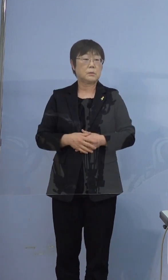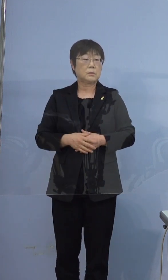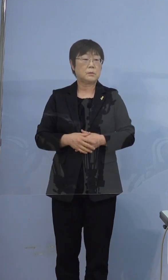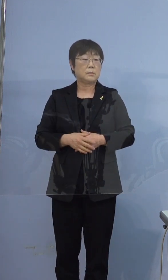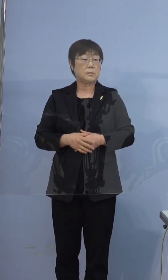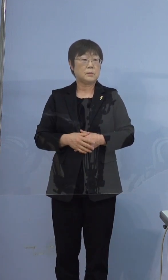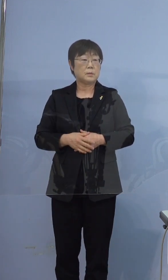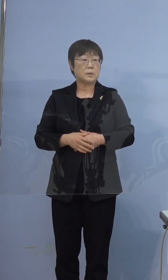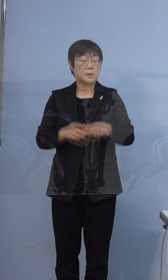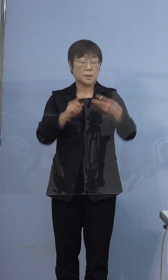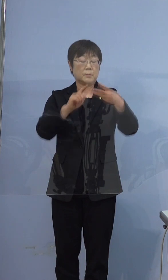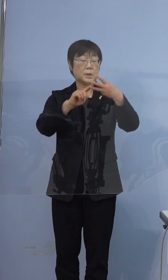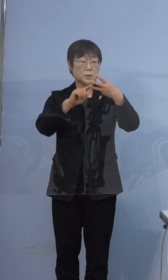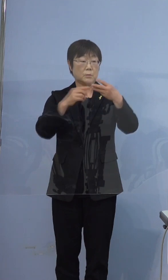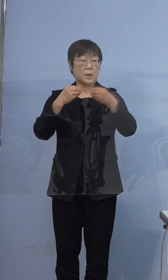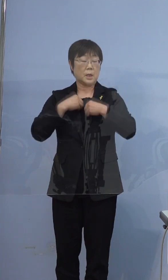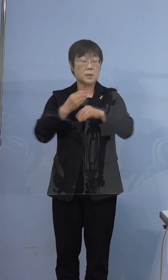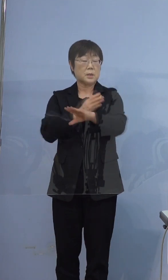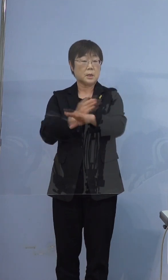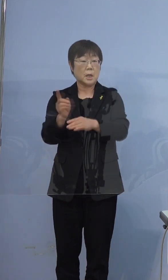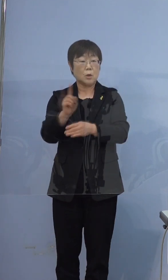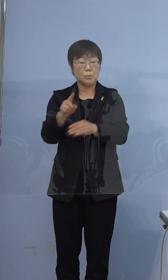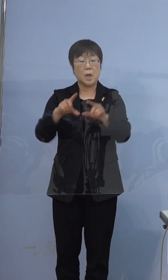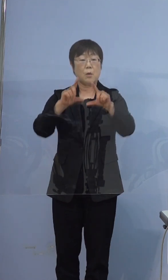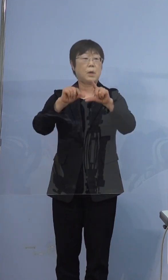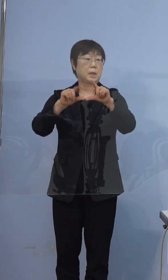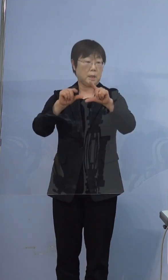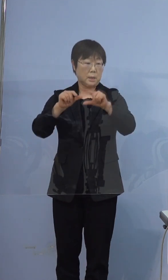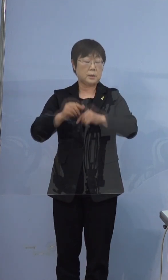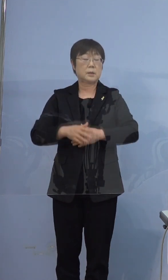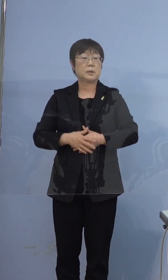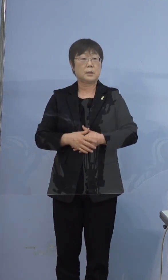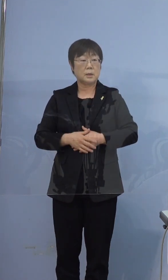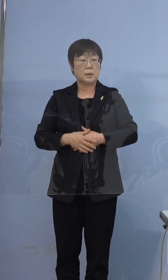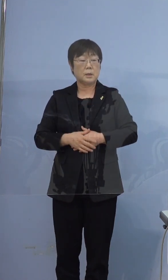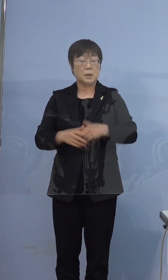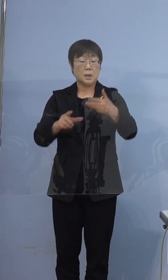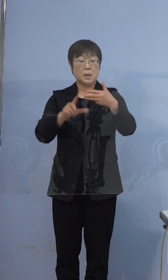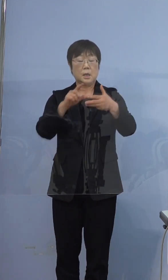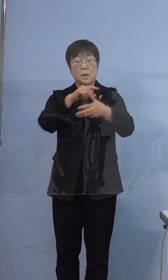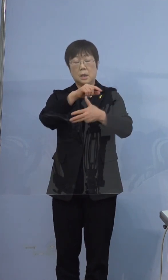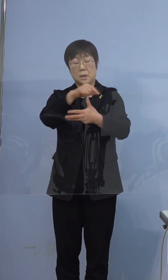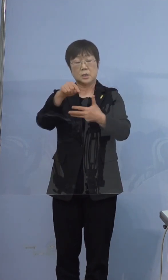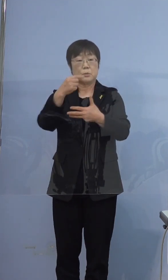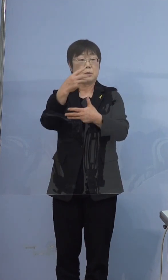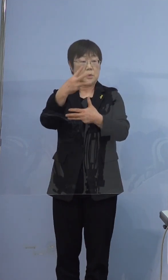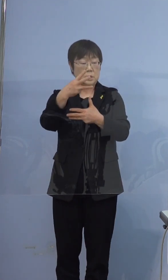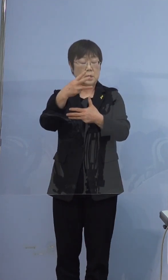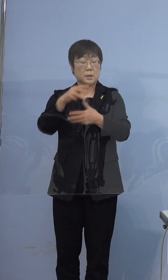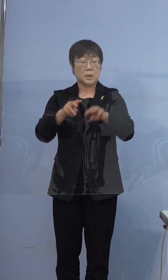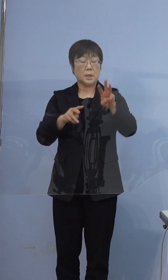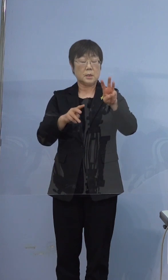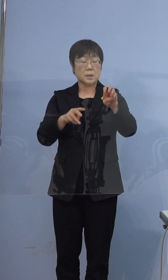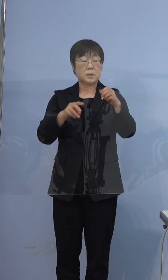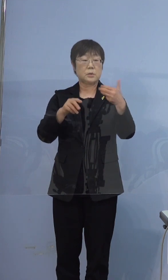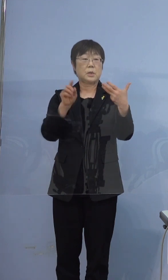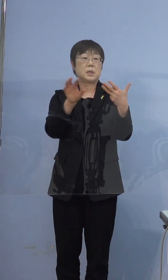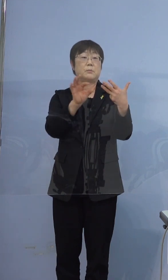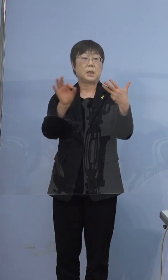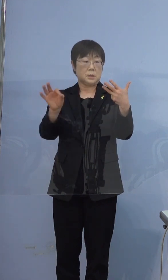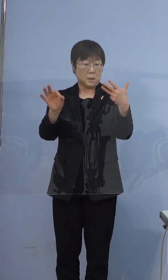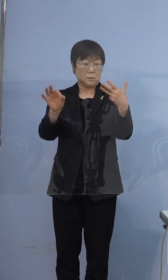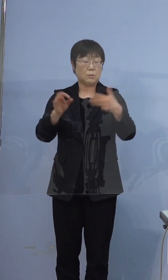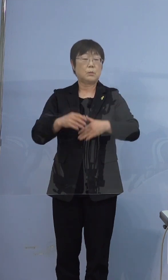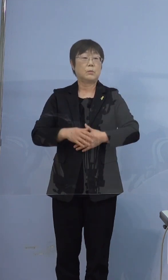三つ目、感染経路不明割合ですが 8（名）分の3（名）で38パーセントです